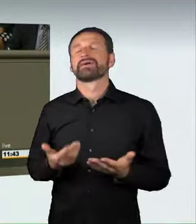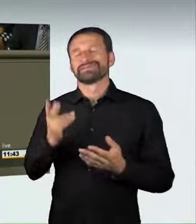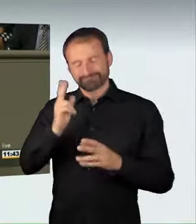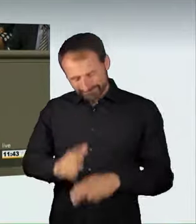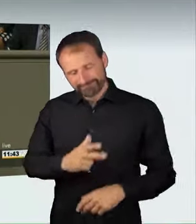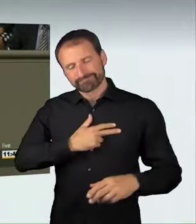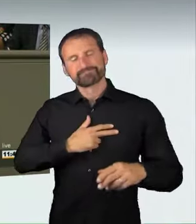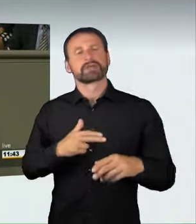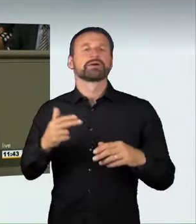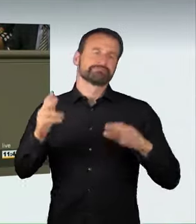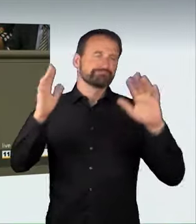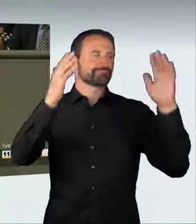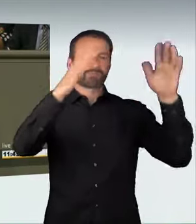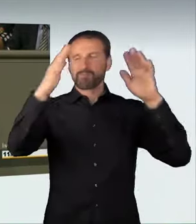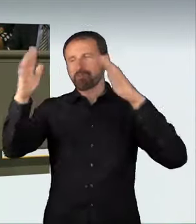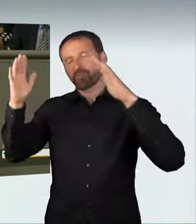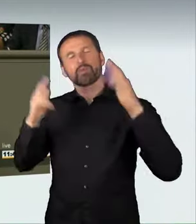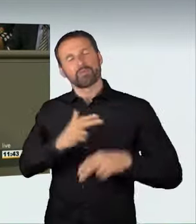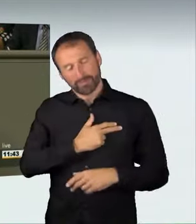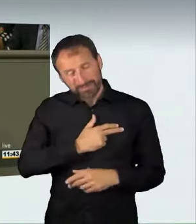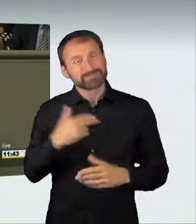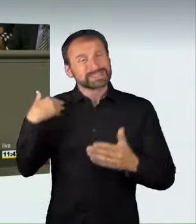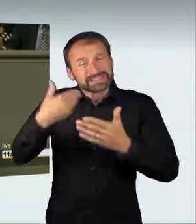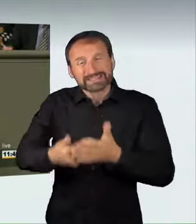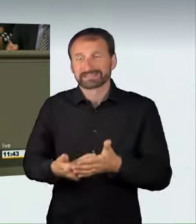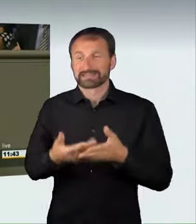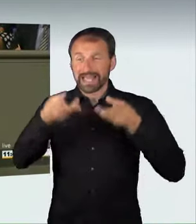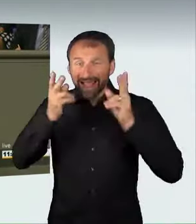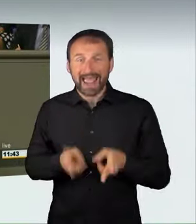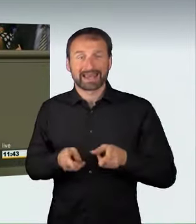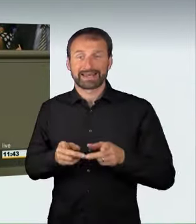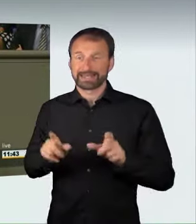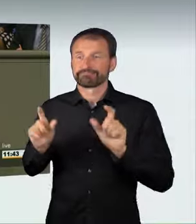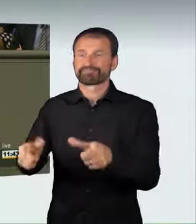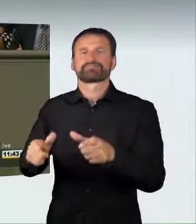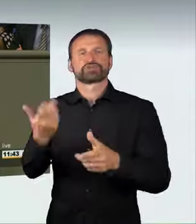beschränkt sind. Wenn es zu keiner Gefährdung oder Schädigung